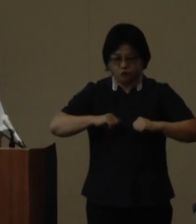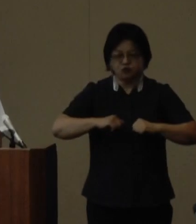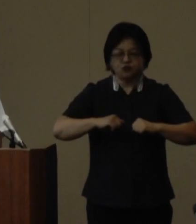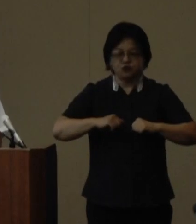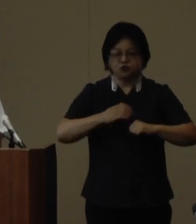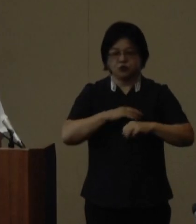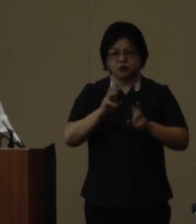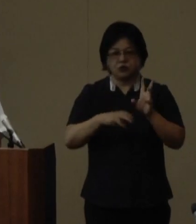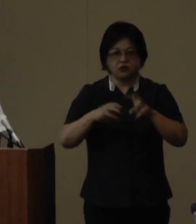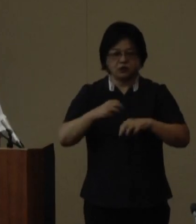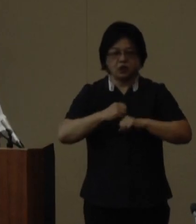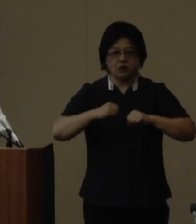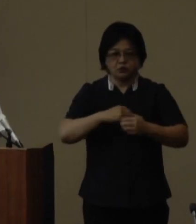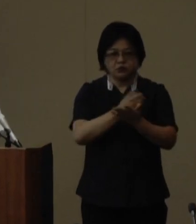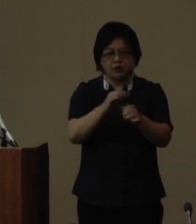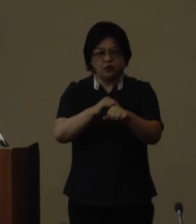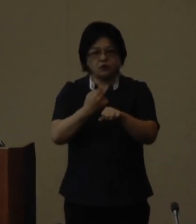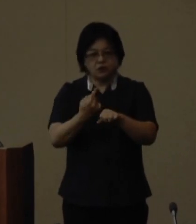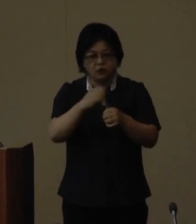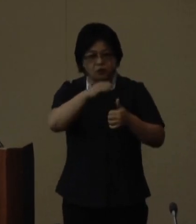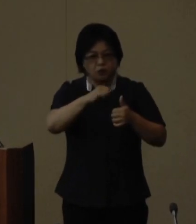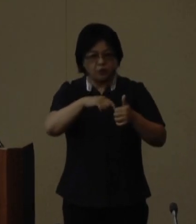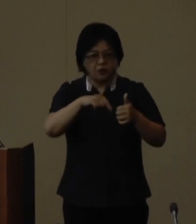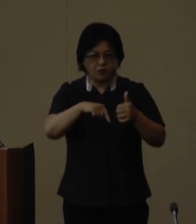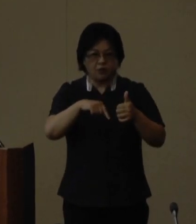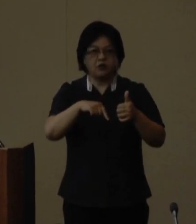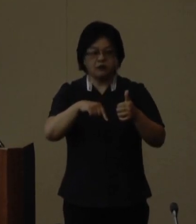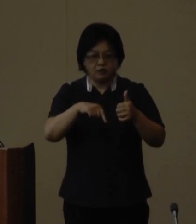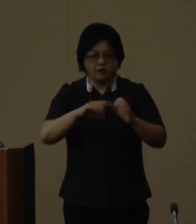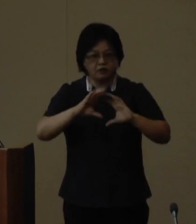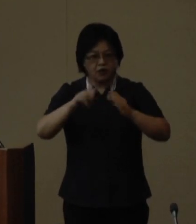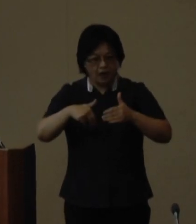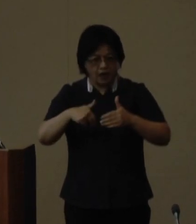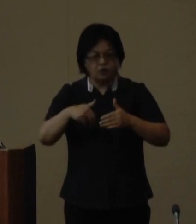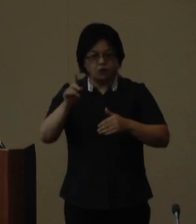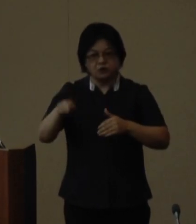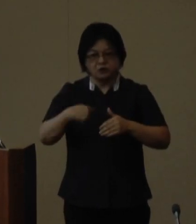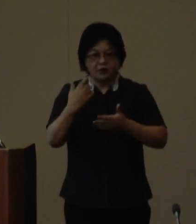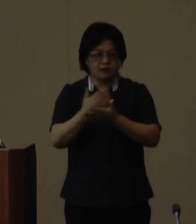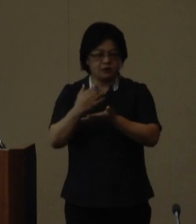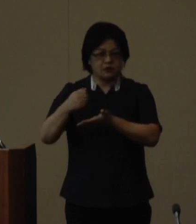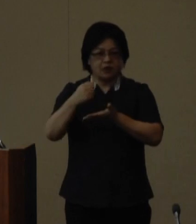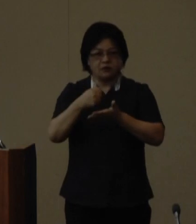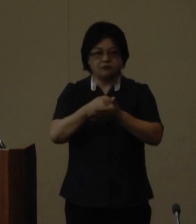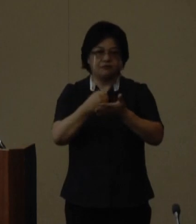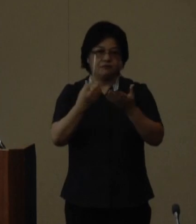その価値が学術的国際的に認められて世界自然遺産に登録されました